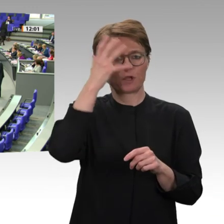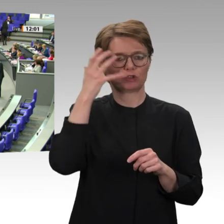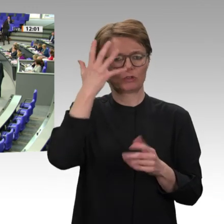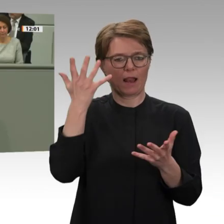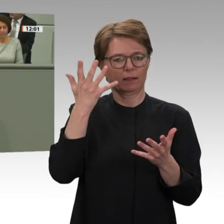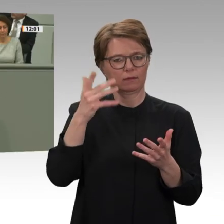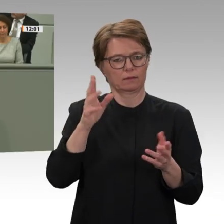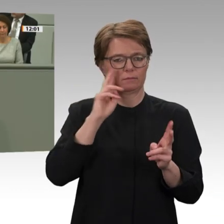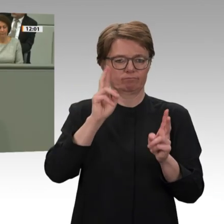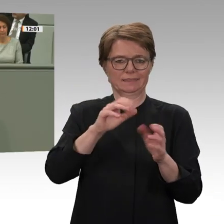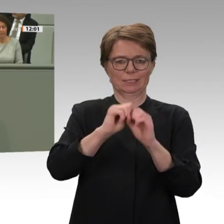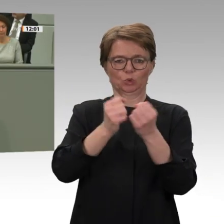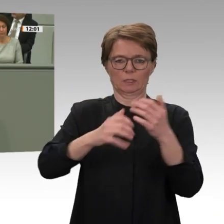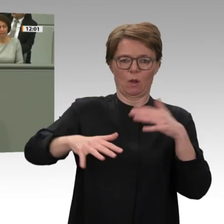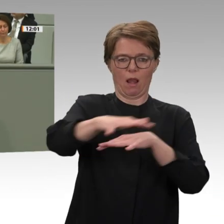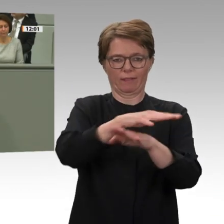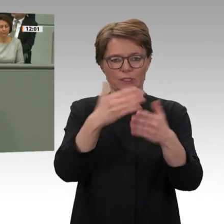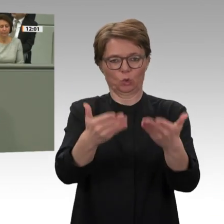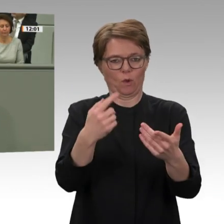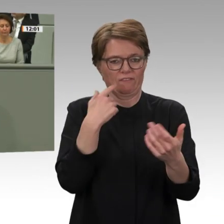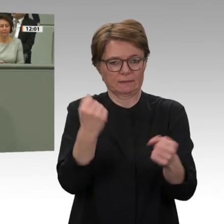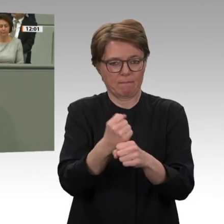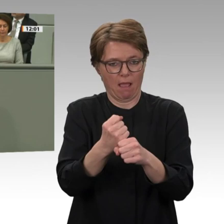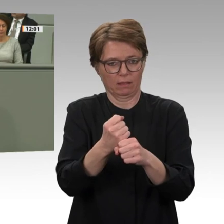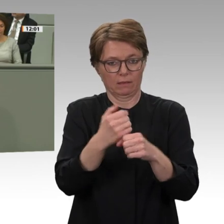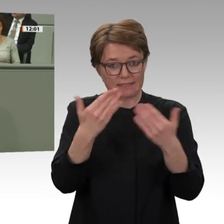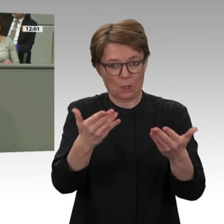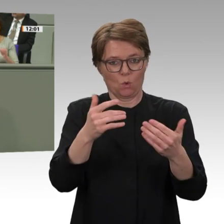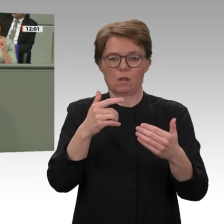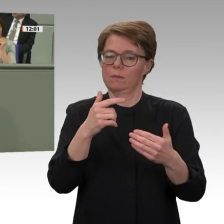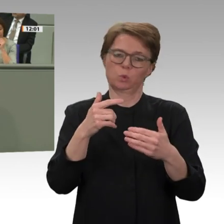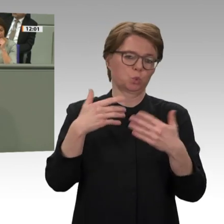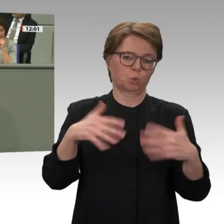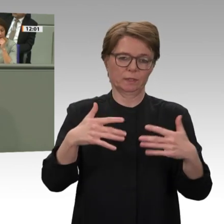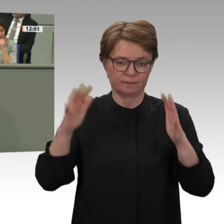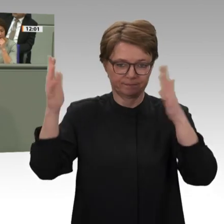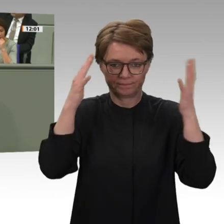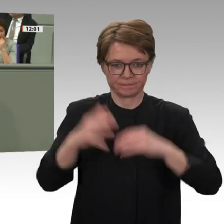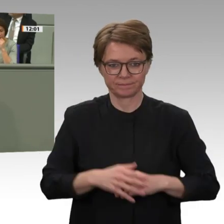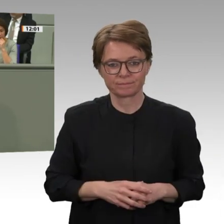in dieser Lage die Entscheidung des UN-Sicherheitsrates zur Verlängerung der gemeinsamen Blauhelmmission